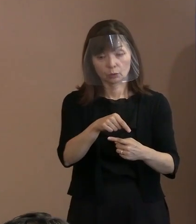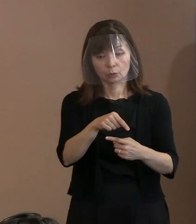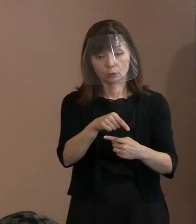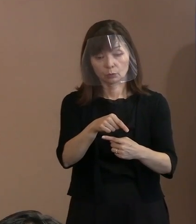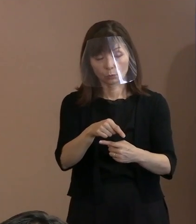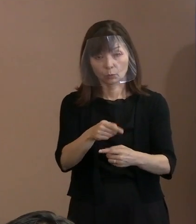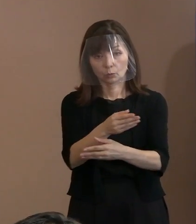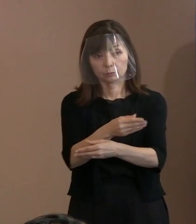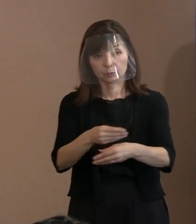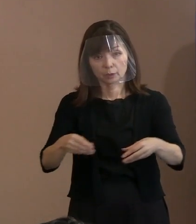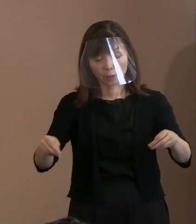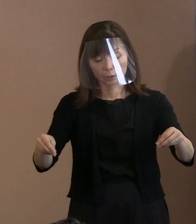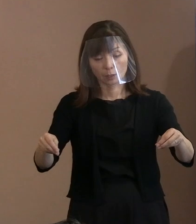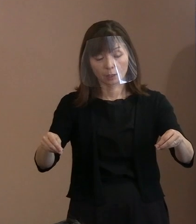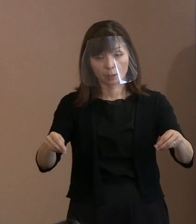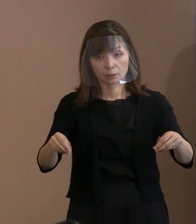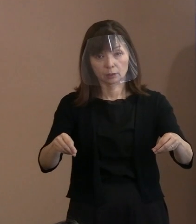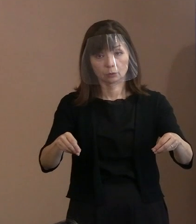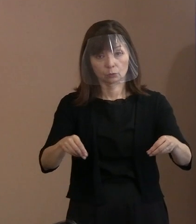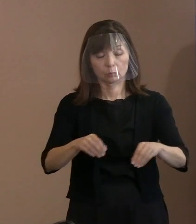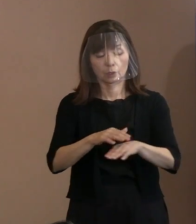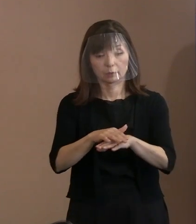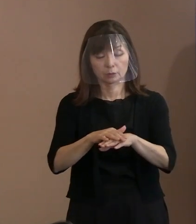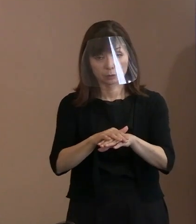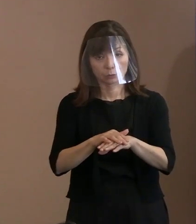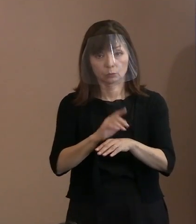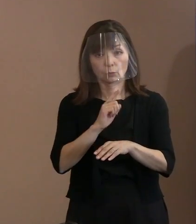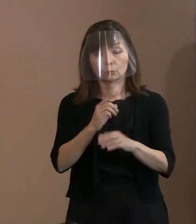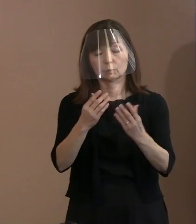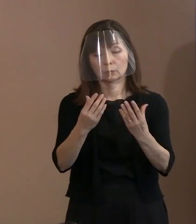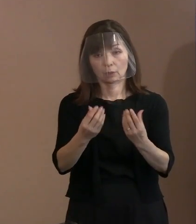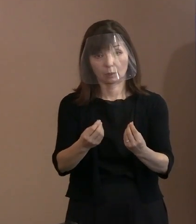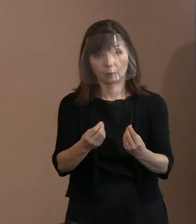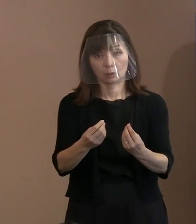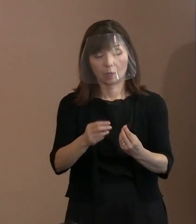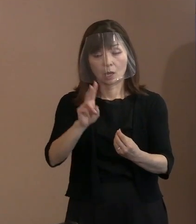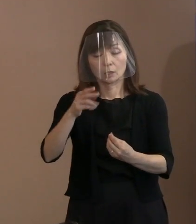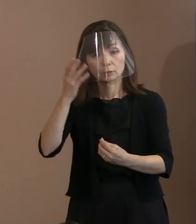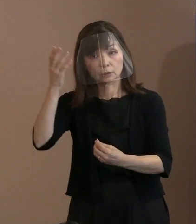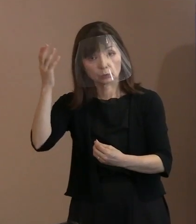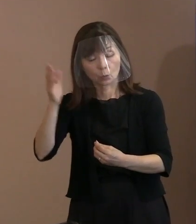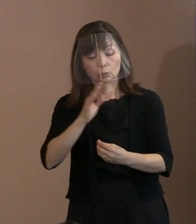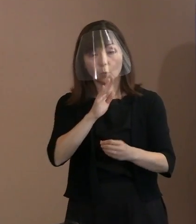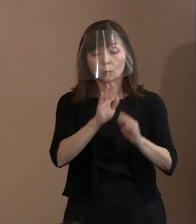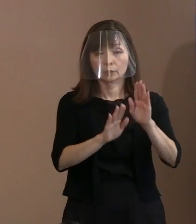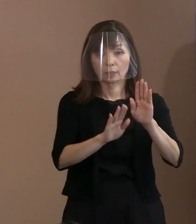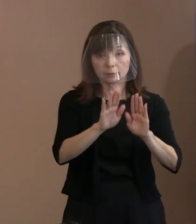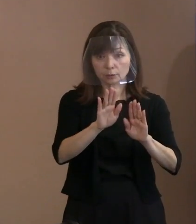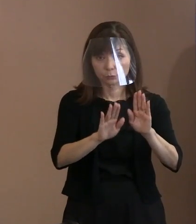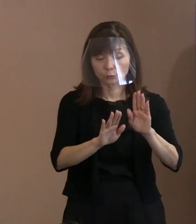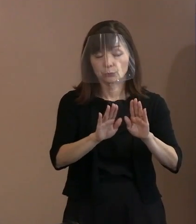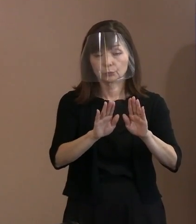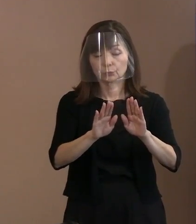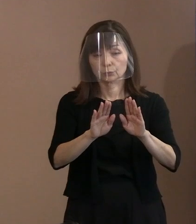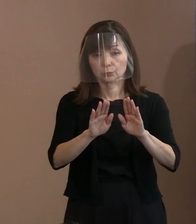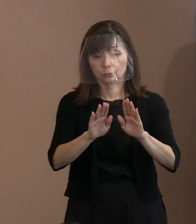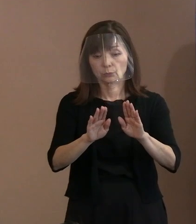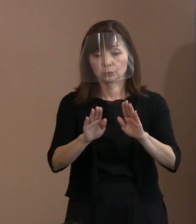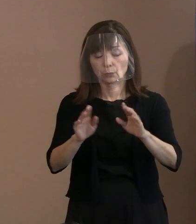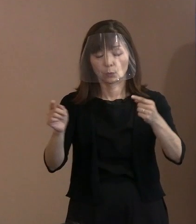まさに理想と現実をうまく認識しながら､ いかにコンプロマイズしていくか